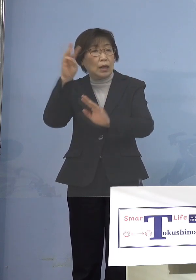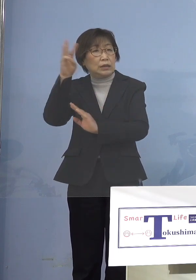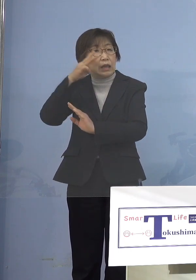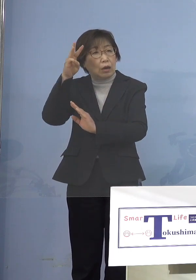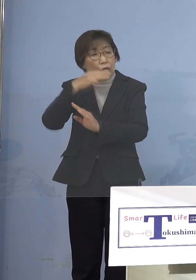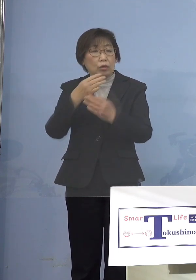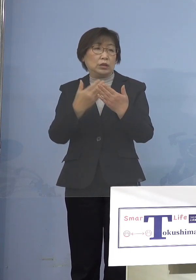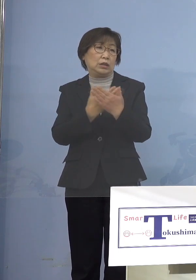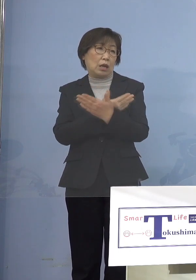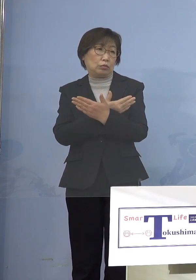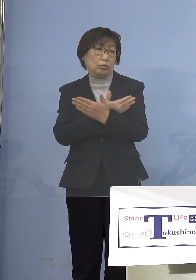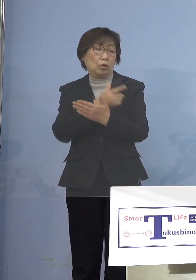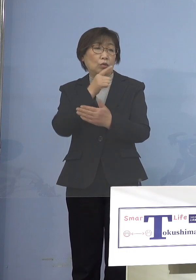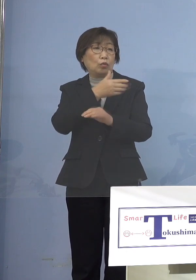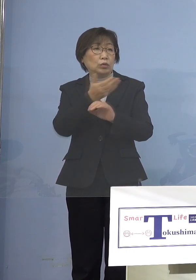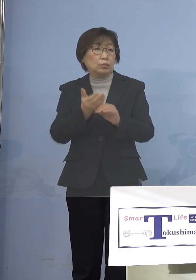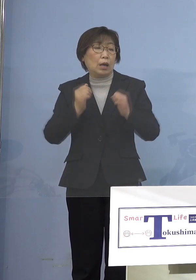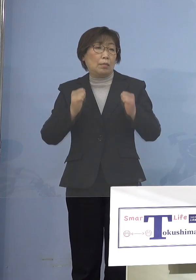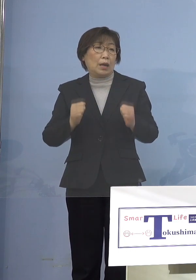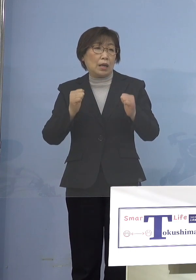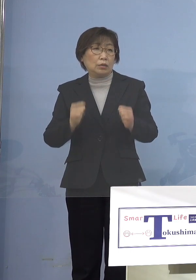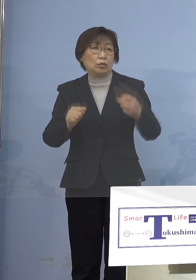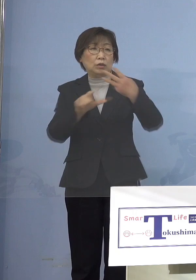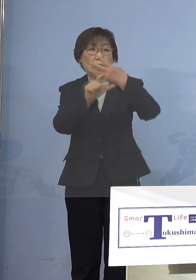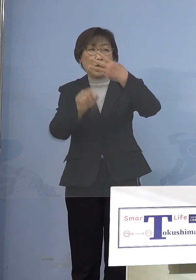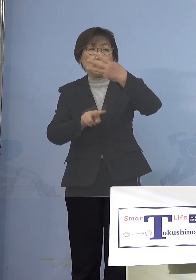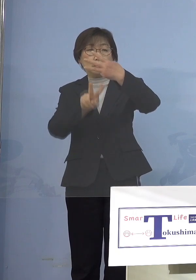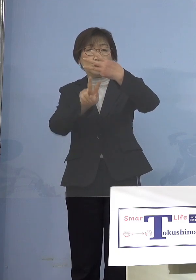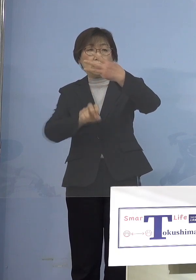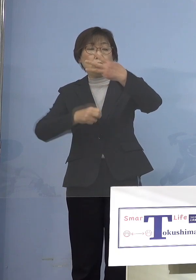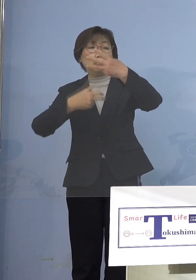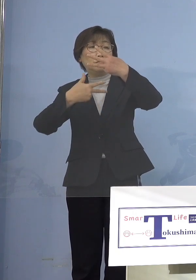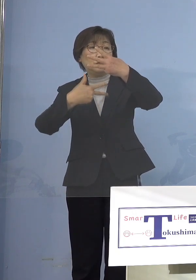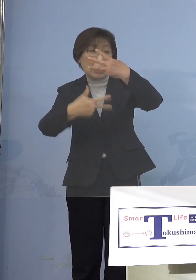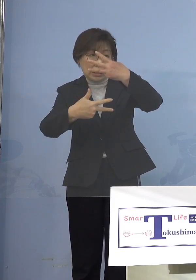とくしまマラソン3月27日実施 ということですから